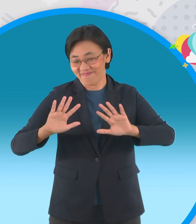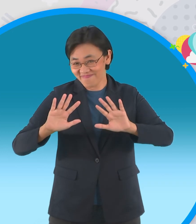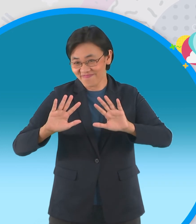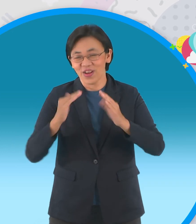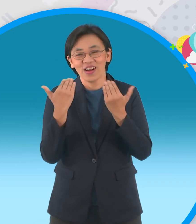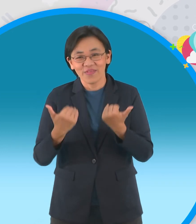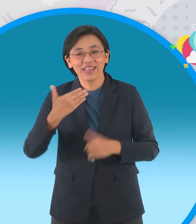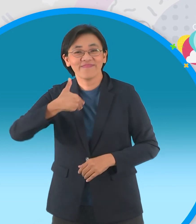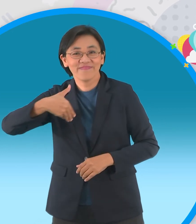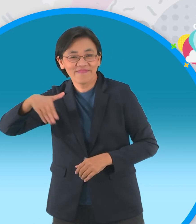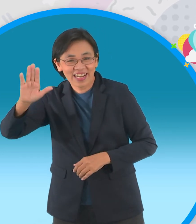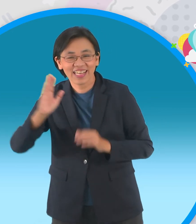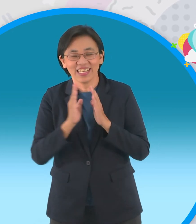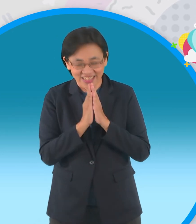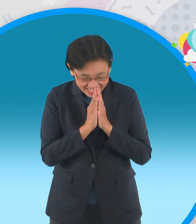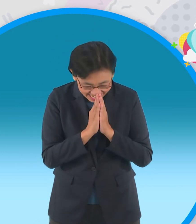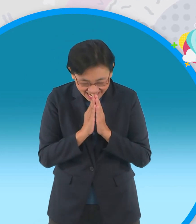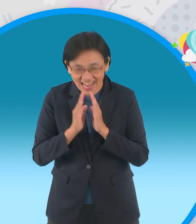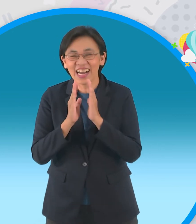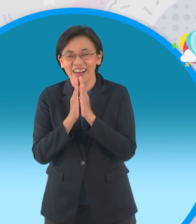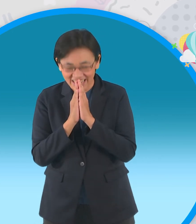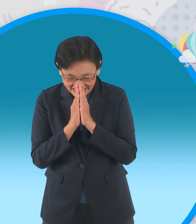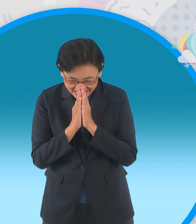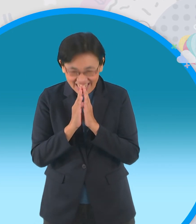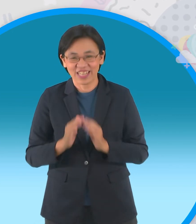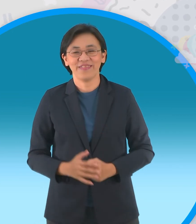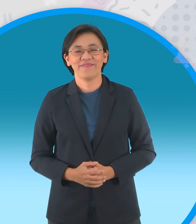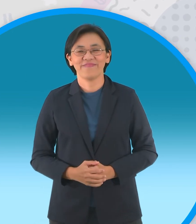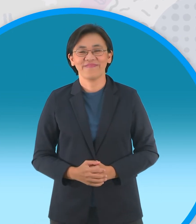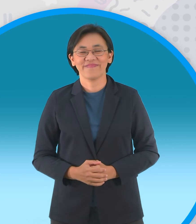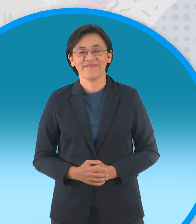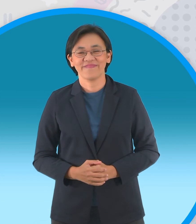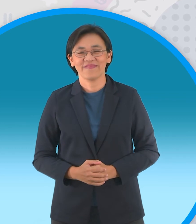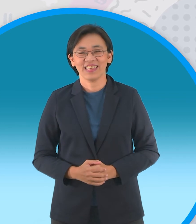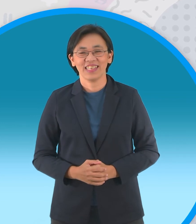นิทานอาเซียนวันนี้ลาไปก่อนครับสวัสดี ครับ สวัสดีจ้า